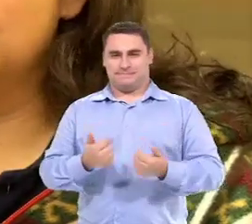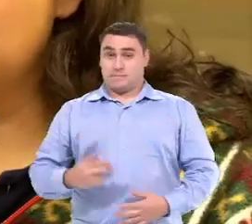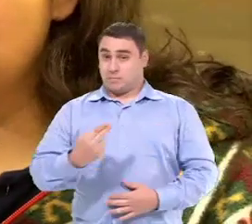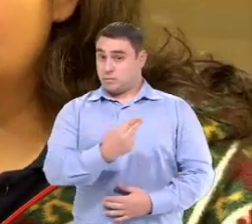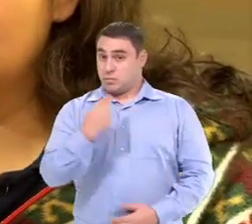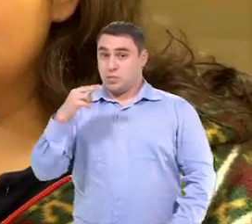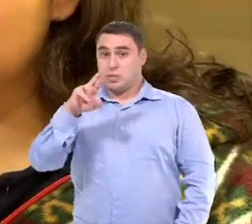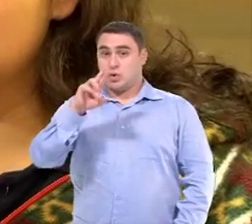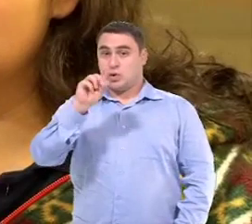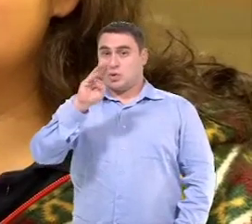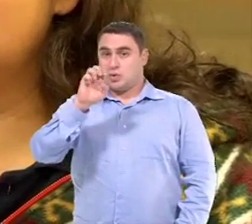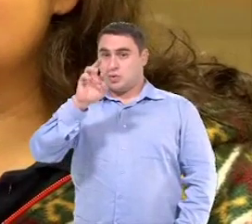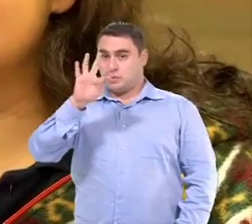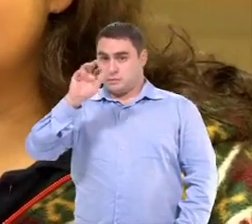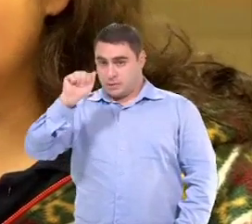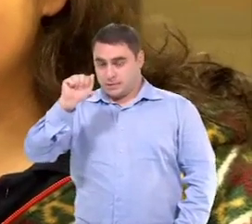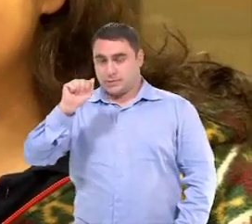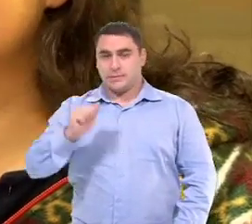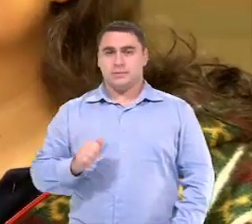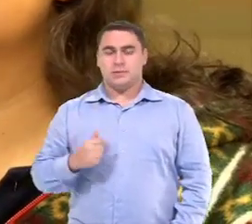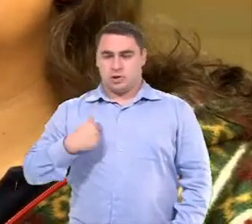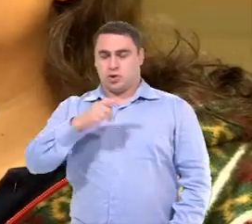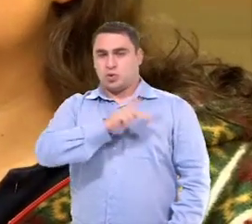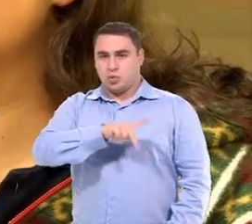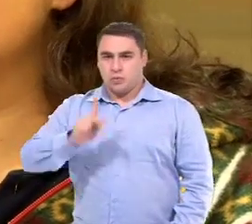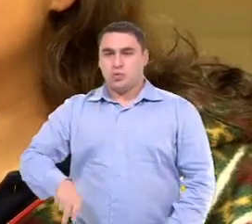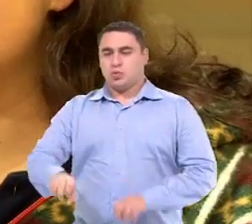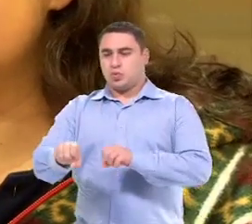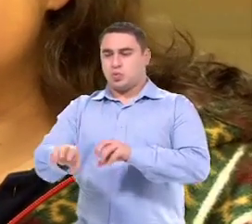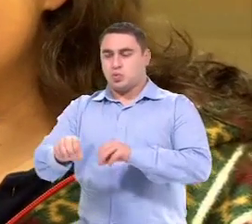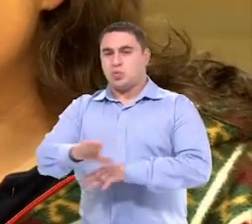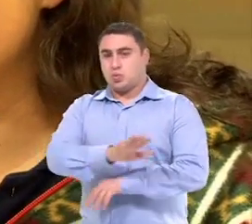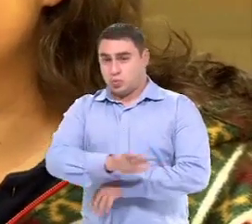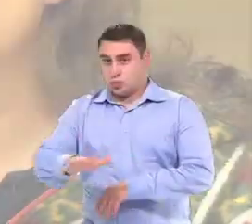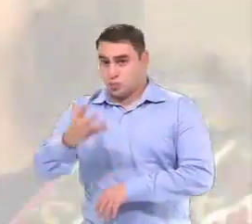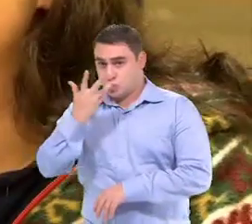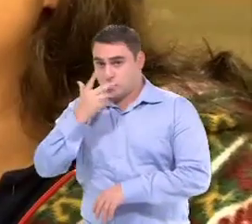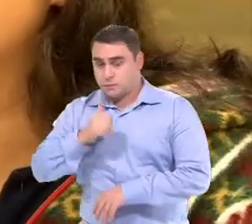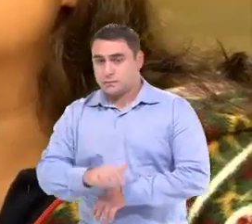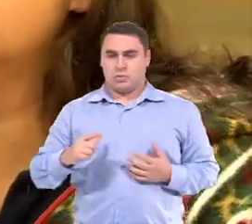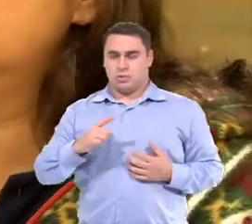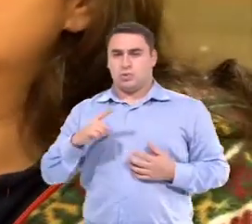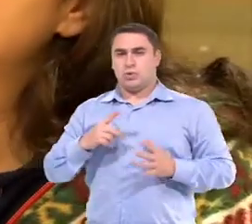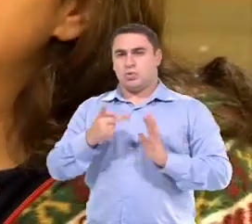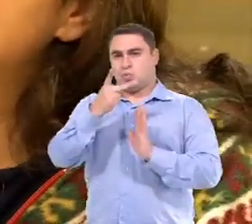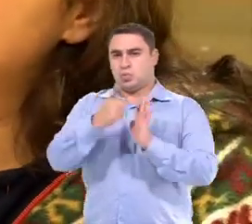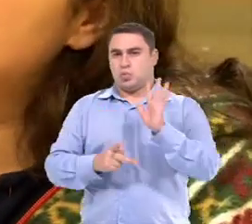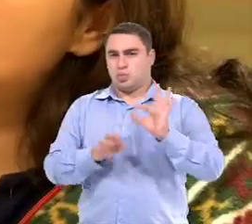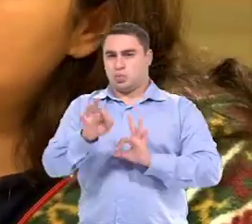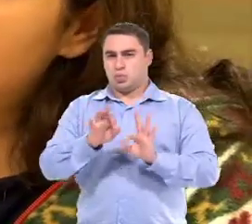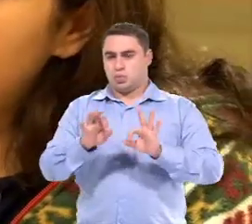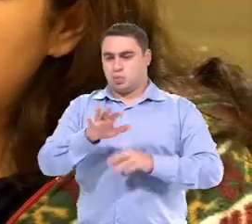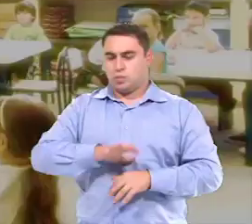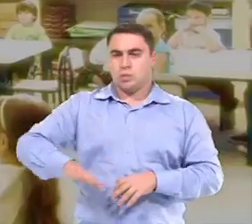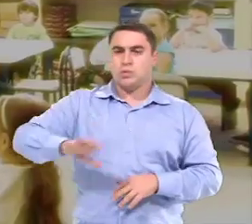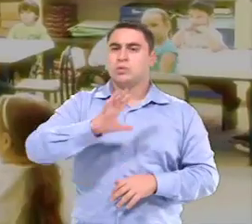Meu nome é Roberta Martins Braz Villaça, Sou professora de educação infantil. Então, a gente tem um projeto dentro das áreas de conhecimentos...